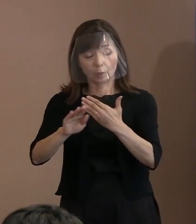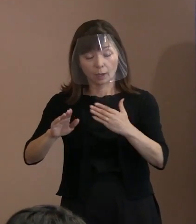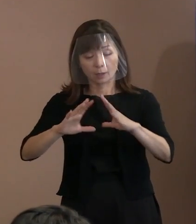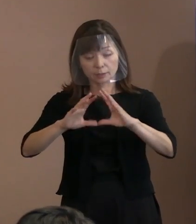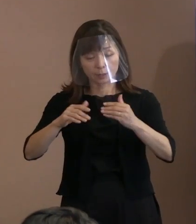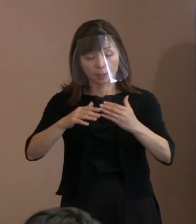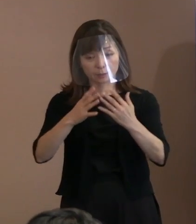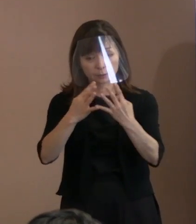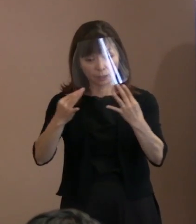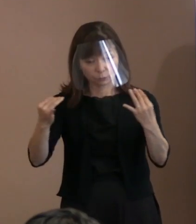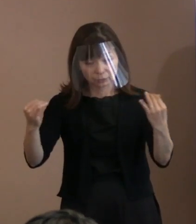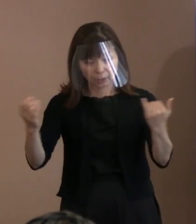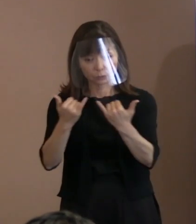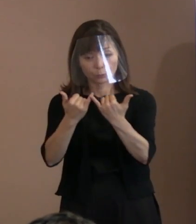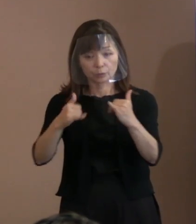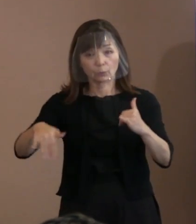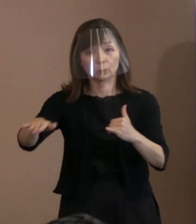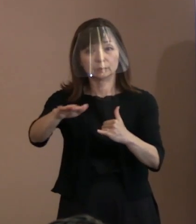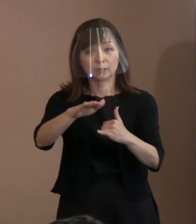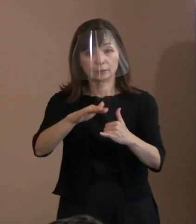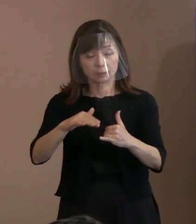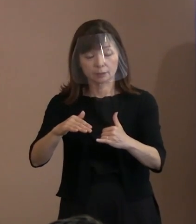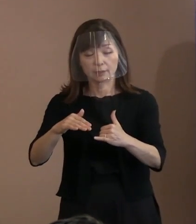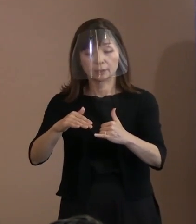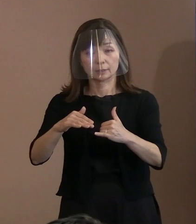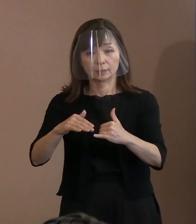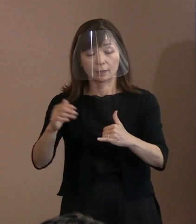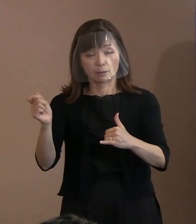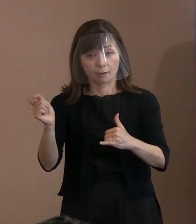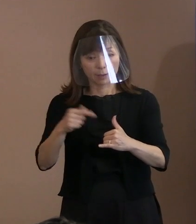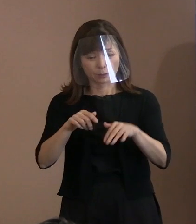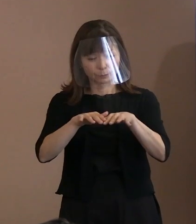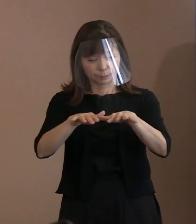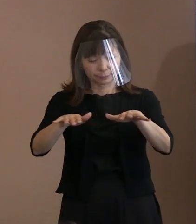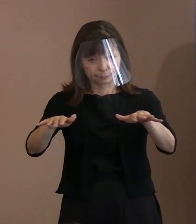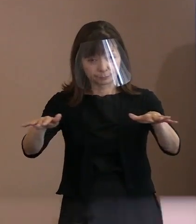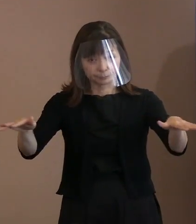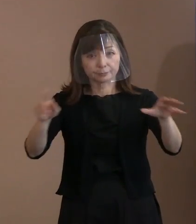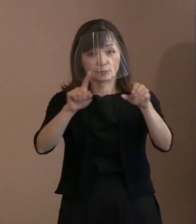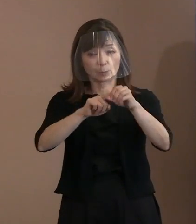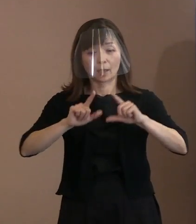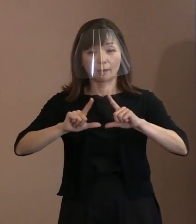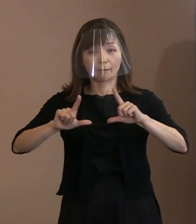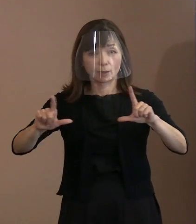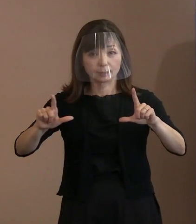より広くより早く届くよう発信にも 力を入れたいと考えています｡